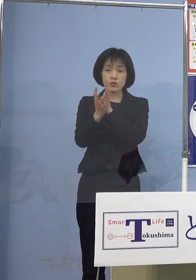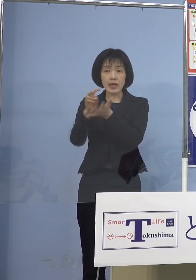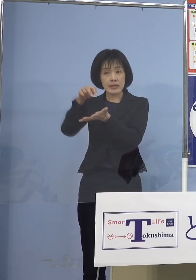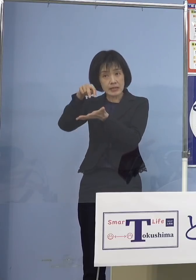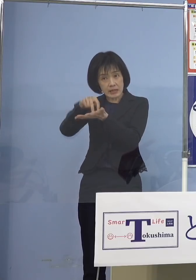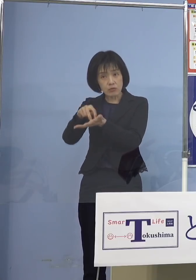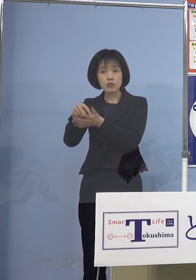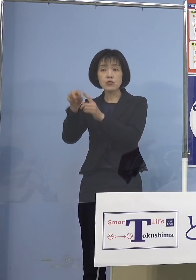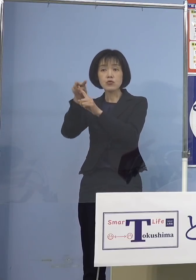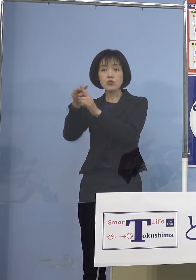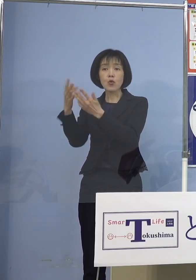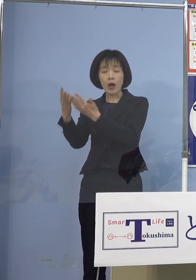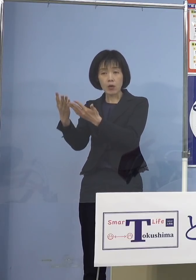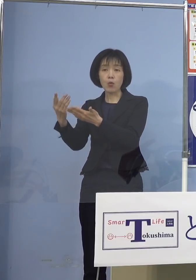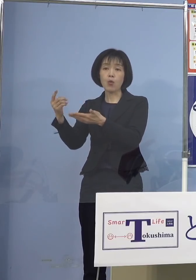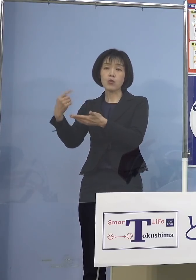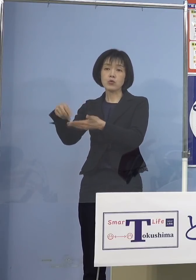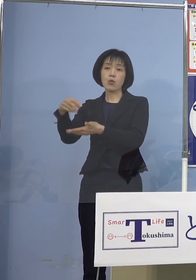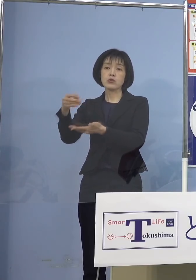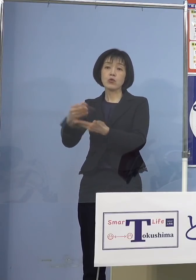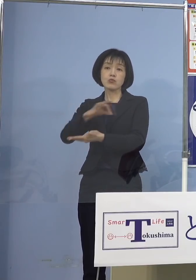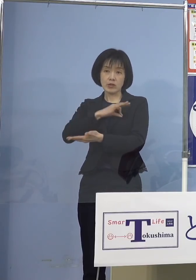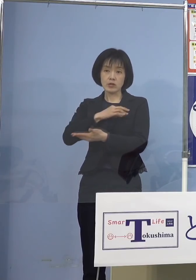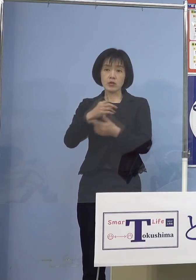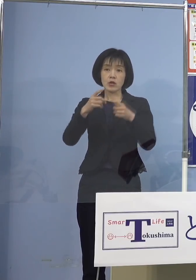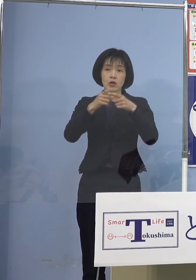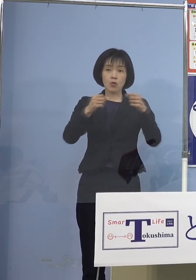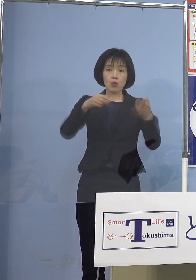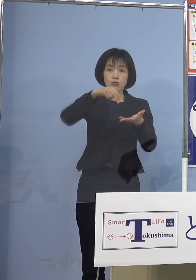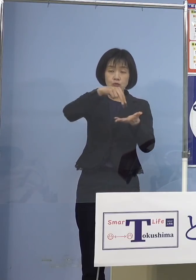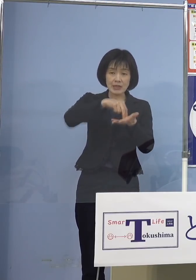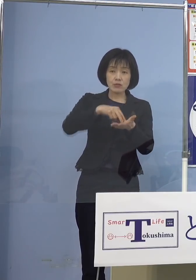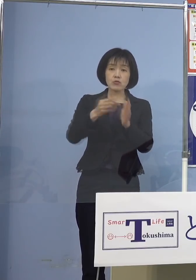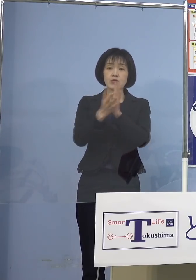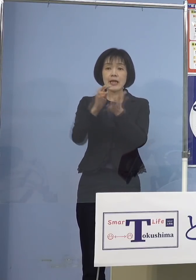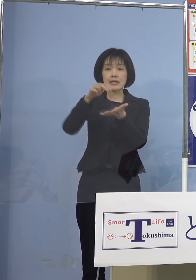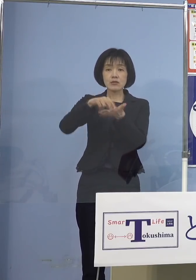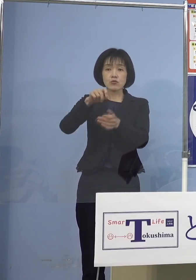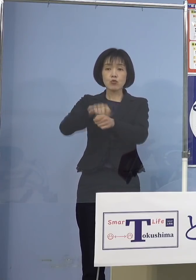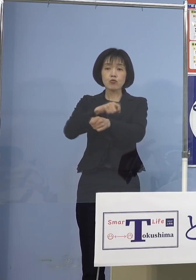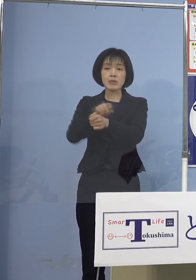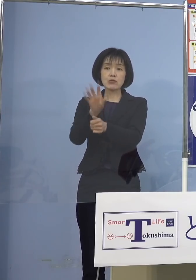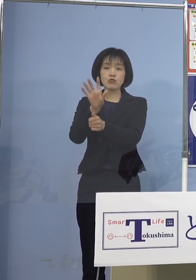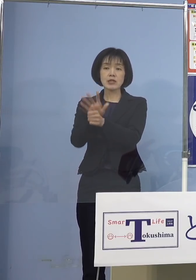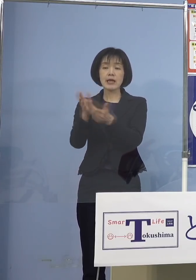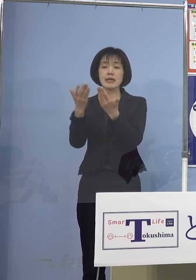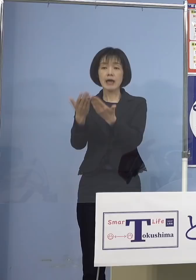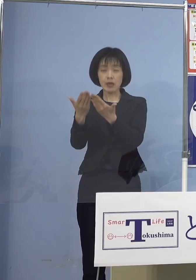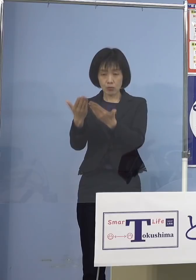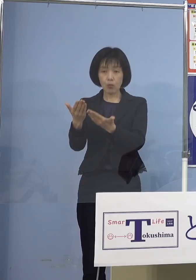また国立、県立の特別支援学校の 教職員などのうち